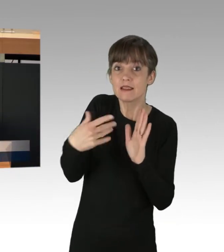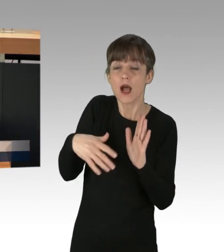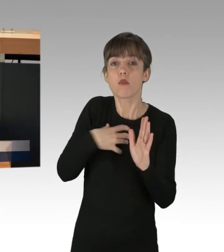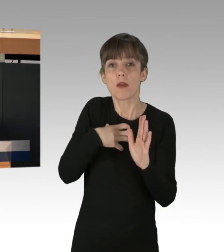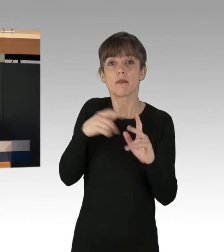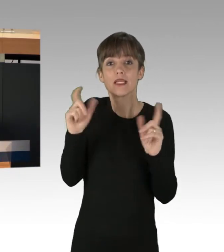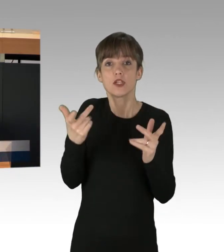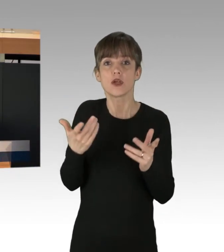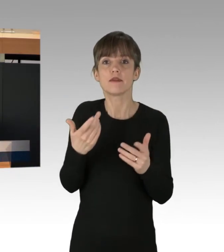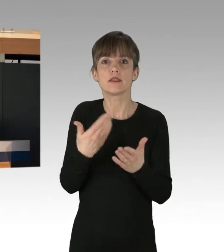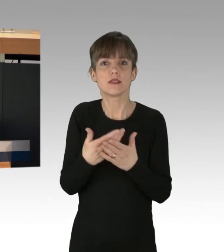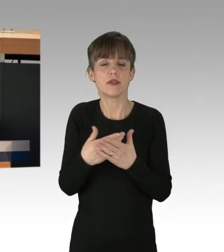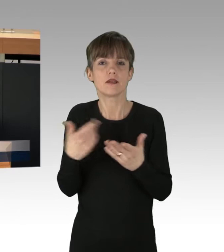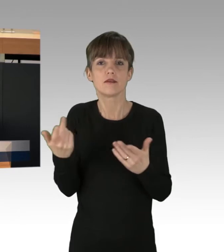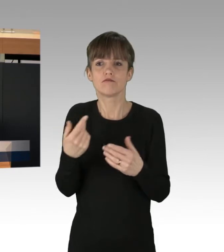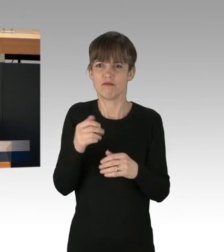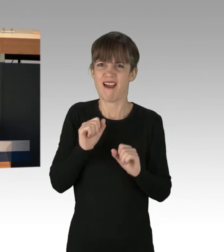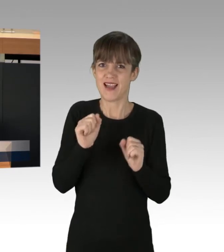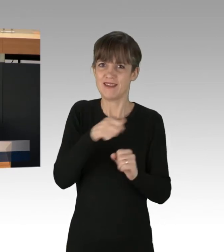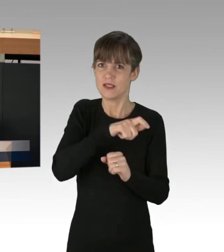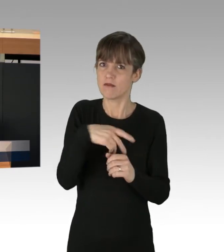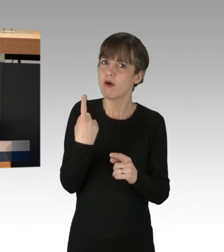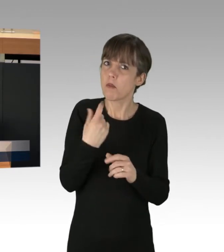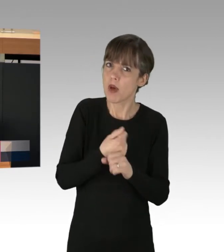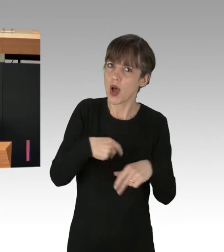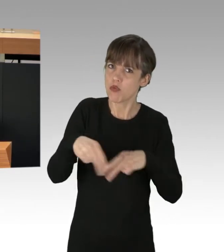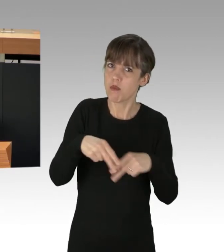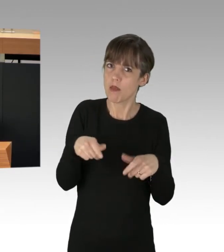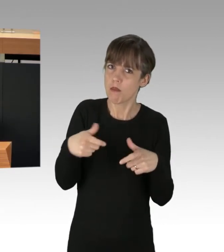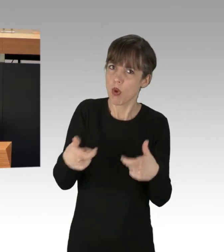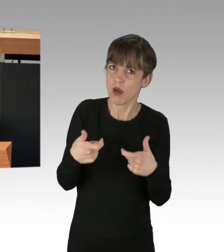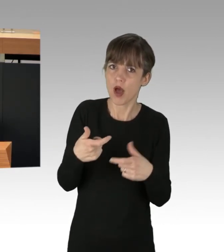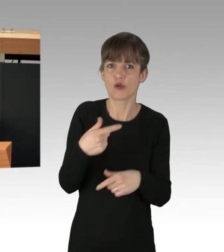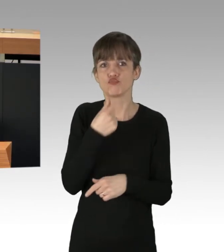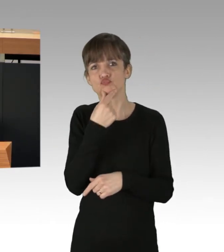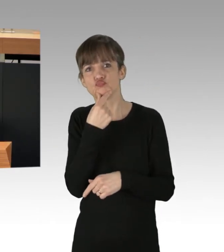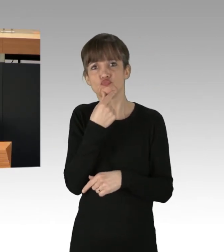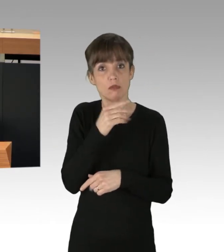weswegen AktivistInnen die Autobahn blockiert haben. 500 000 Tonnen Lebensmittel werden jedes Jahr